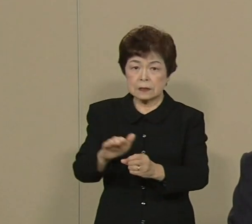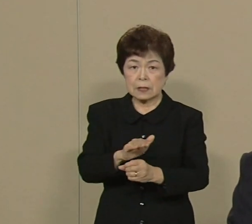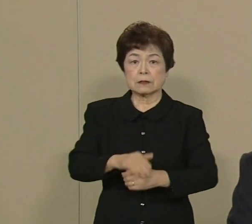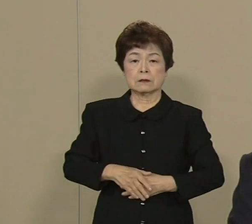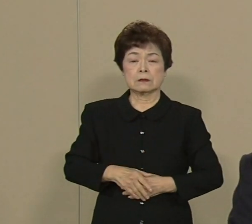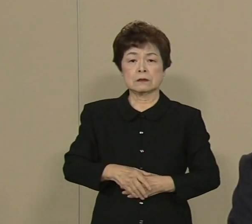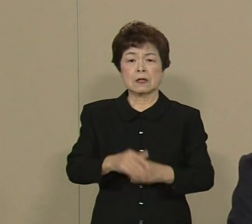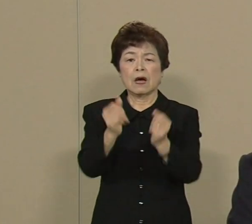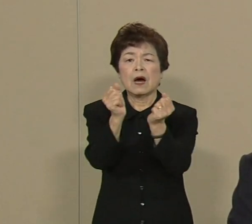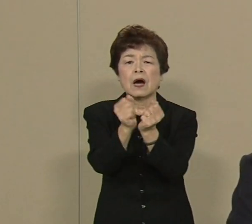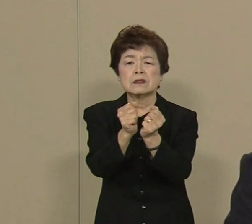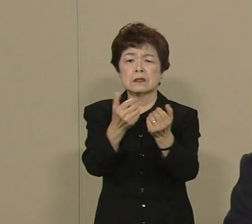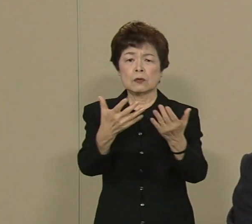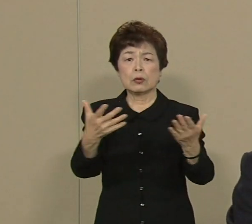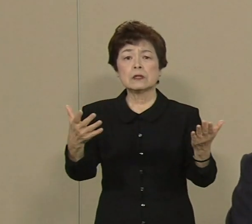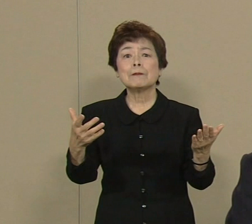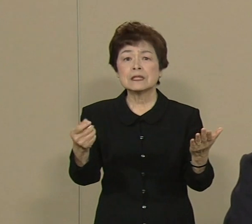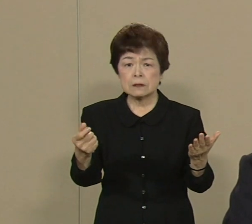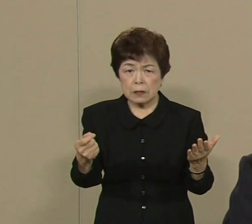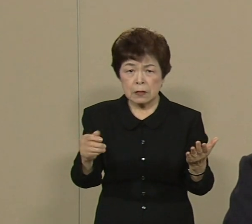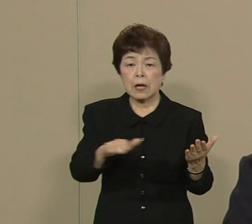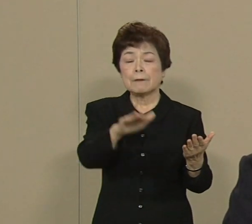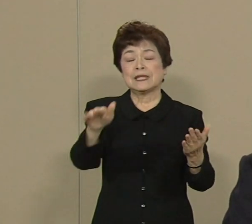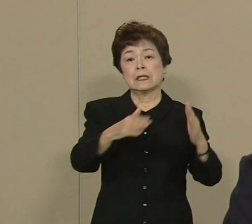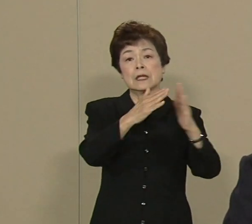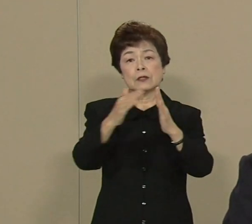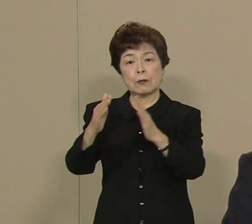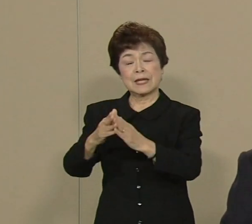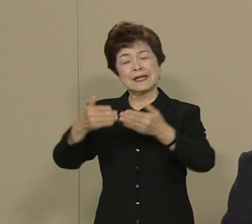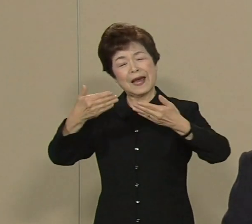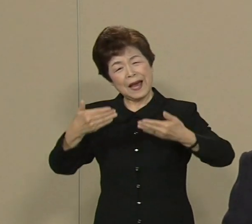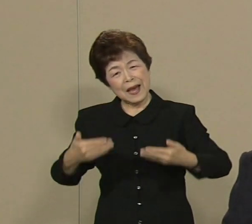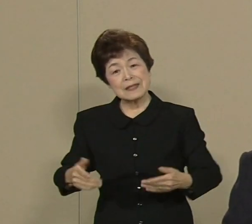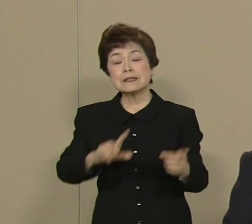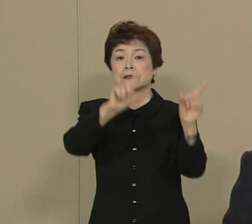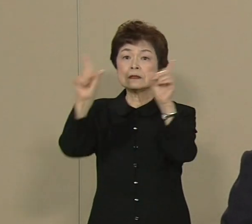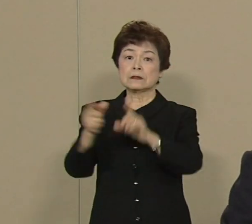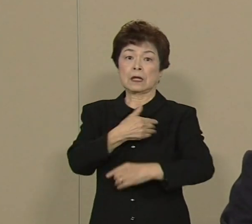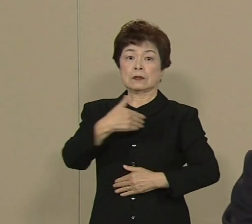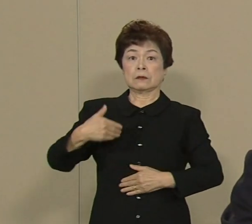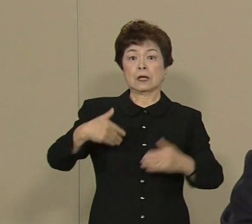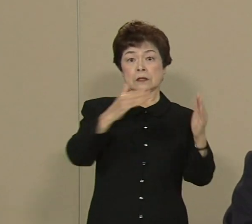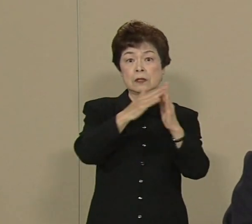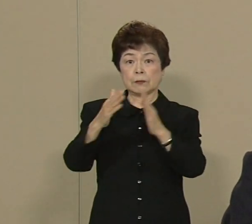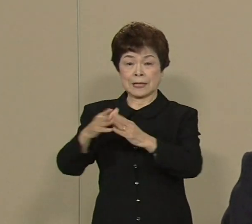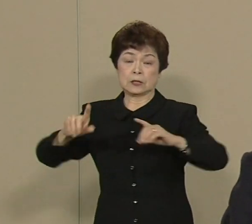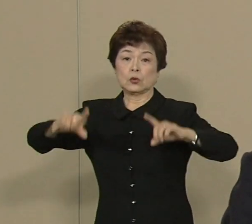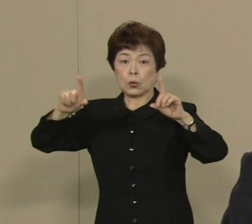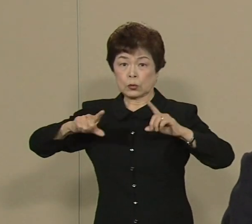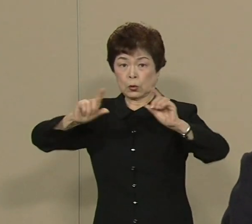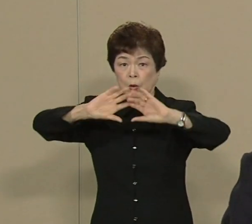皆さんの町のきずなを生かして 安心して暮らせる街 東京 世界で一番治安のいいのは 東京ですから